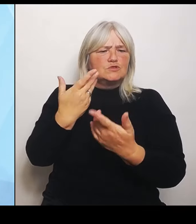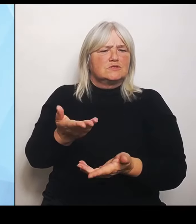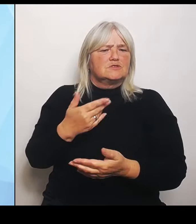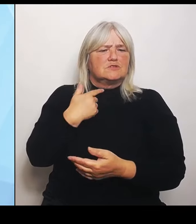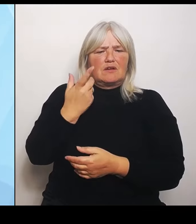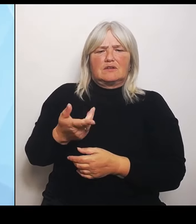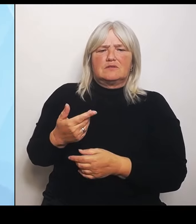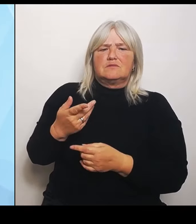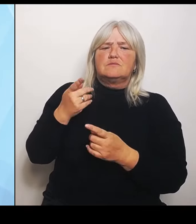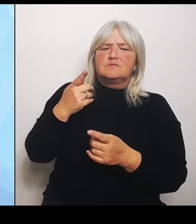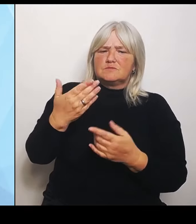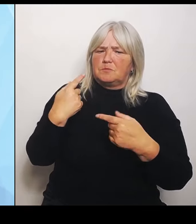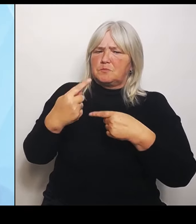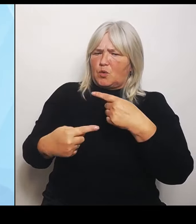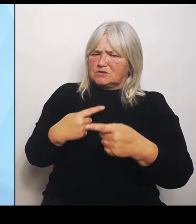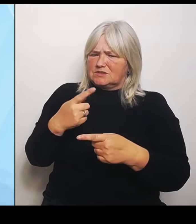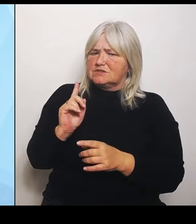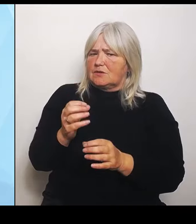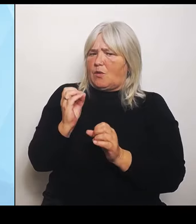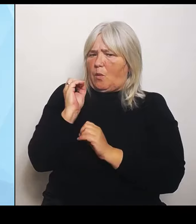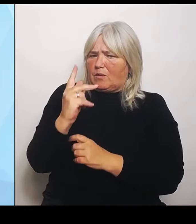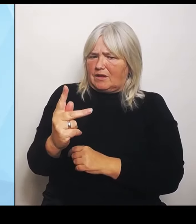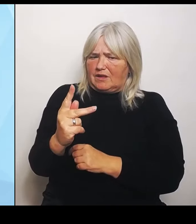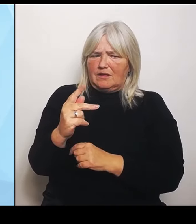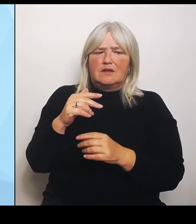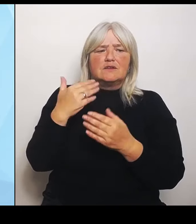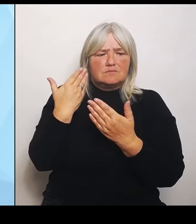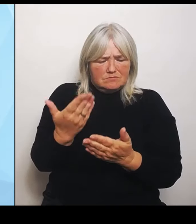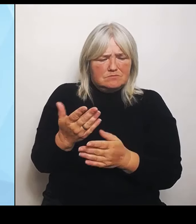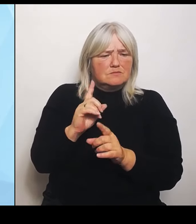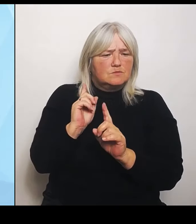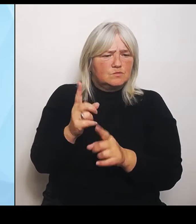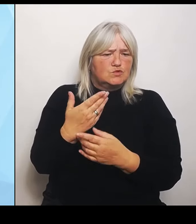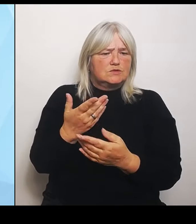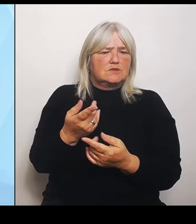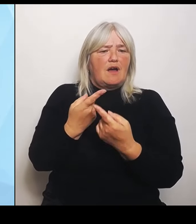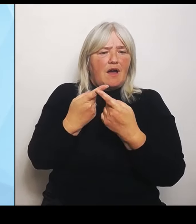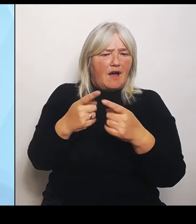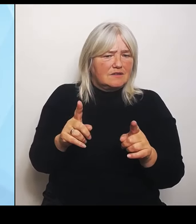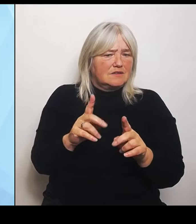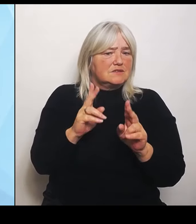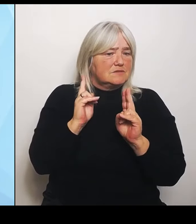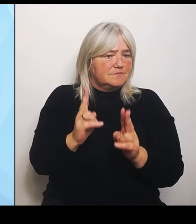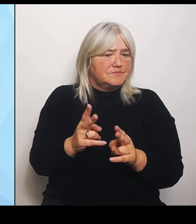Etwas anderes ist tatsächlich, wenn wir die Ergebnisse von Strukturierungsüberlegungen, die vor